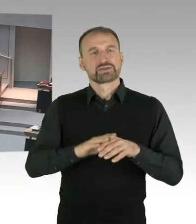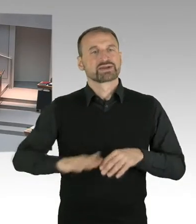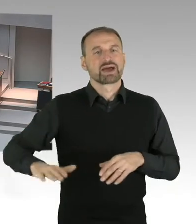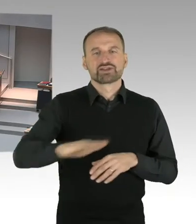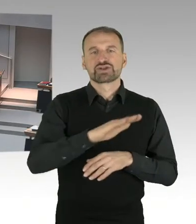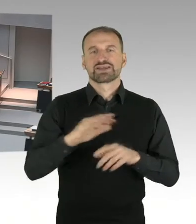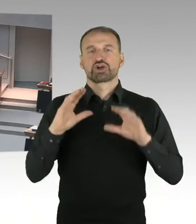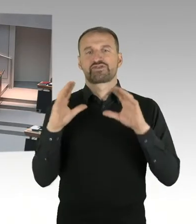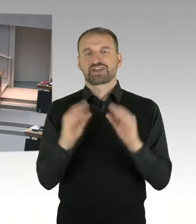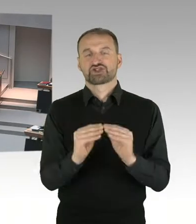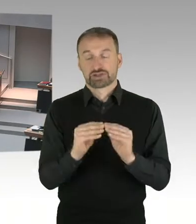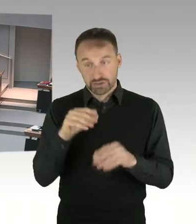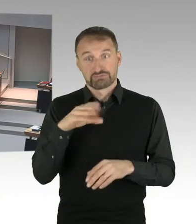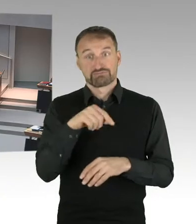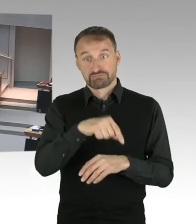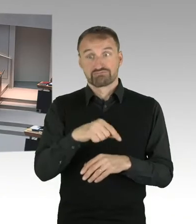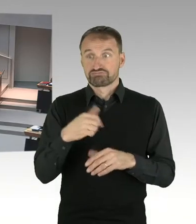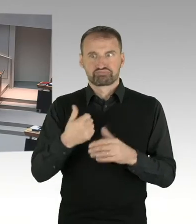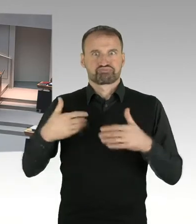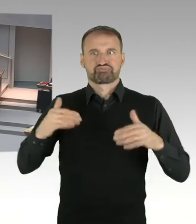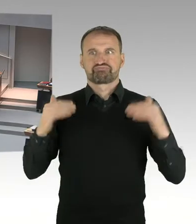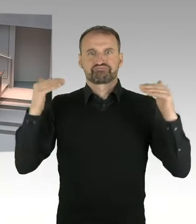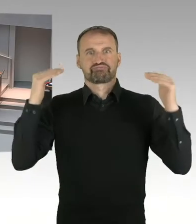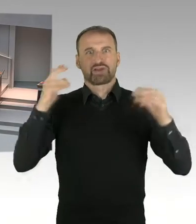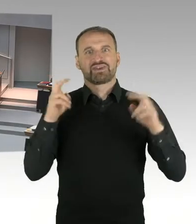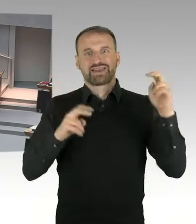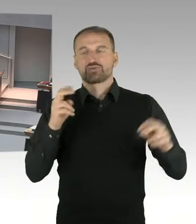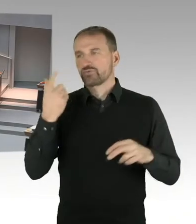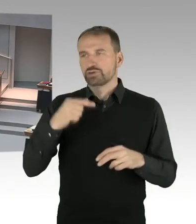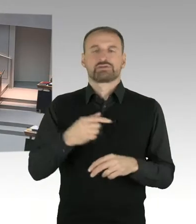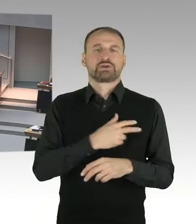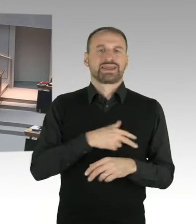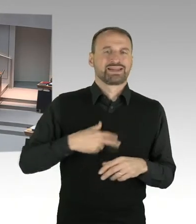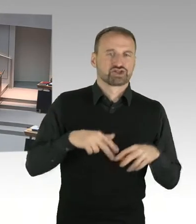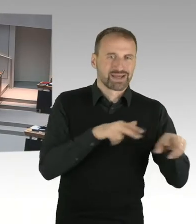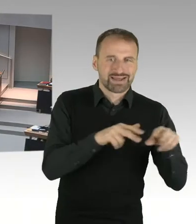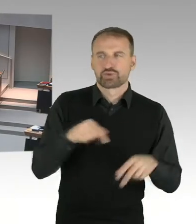frage ich den Senat, welcher Vertreter, oder welche Vertreterin des Senats besuchte die Messe?